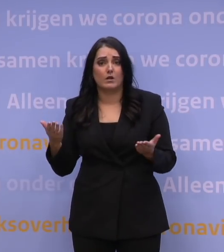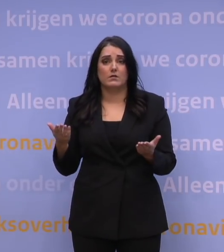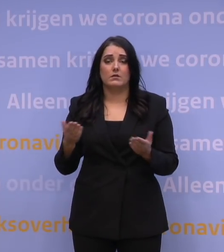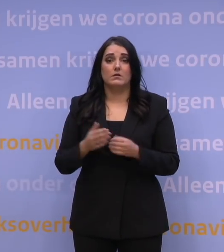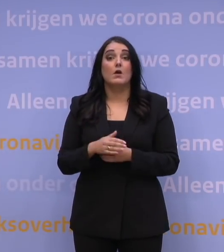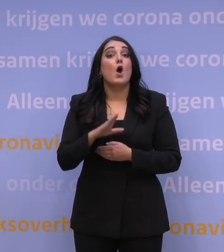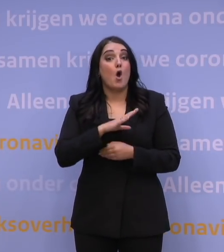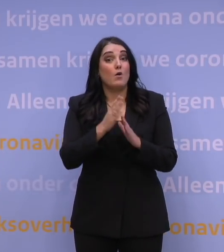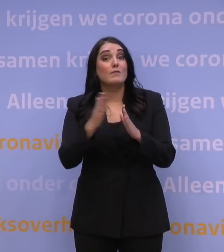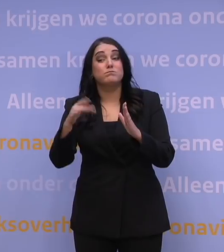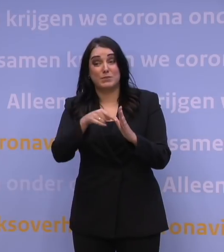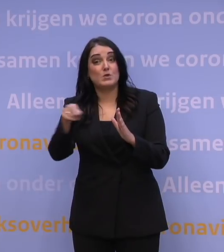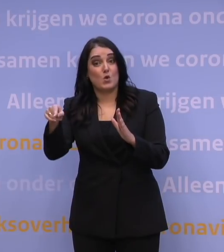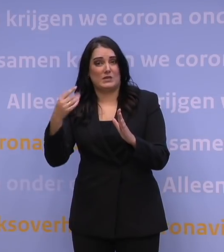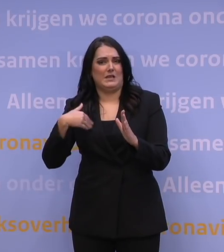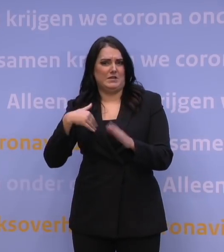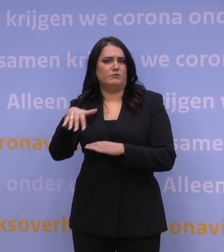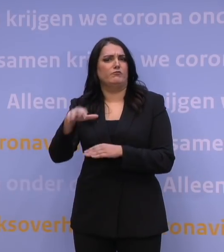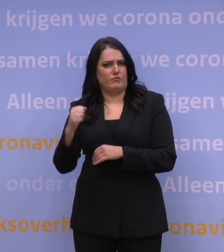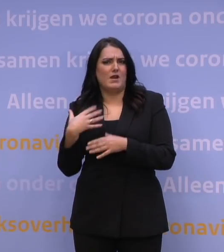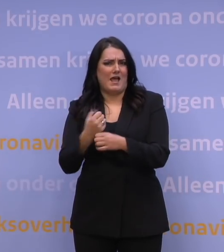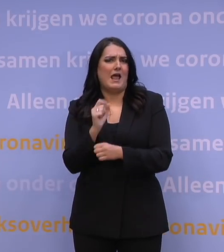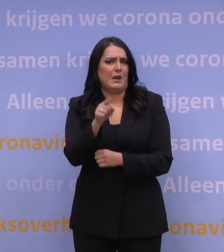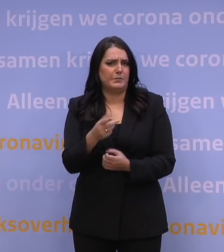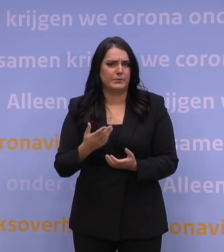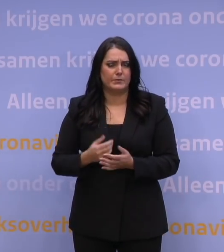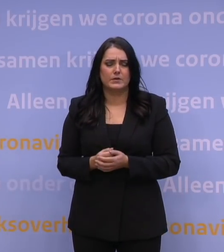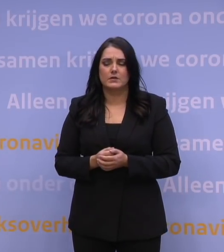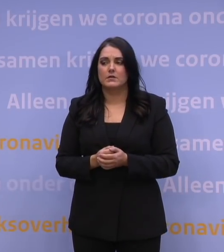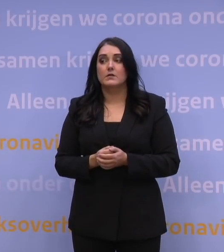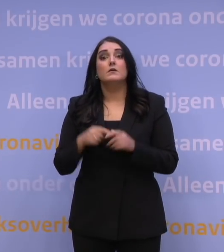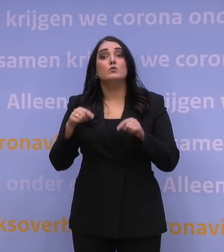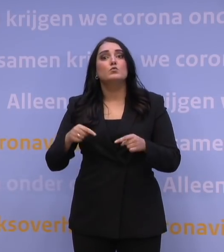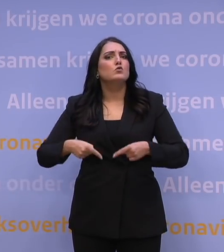Ook bij de bibliotheek zijn mensen die u kunnen helpen. En wat staat ons verder te doen?